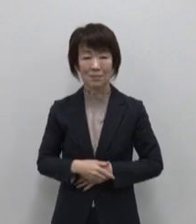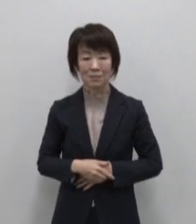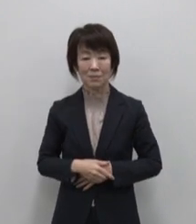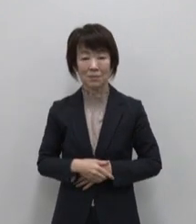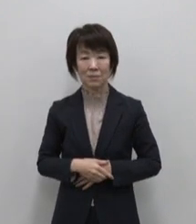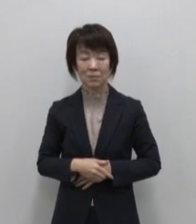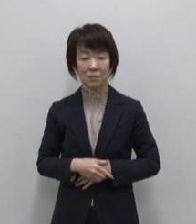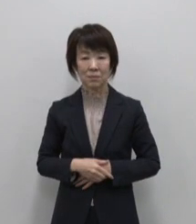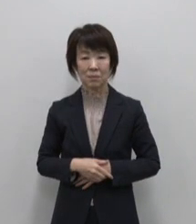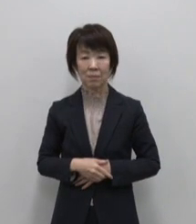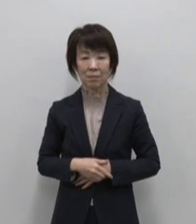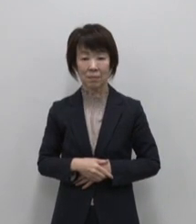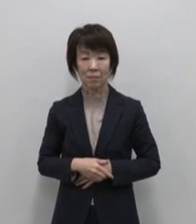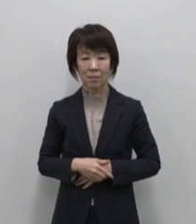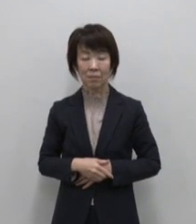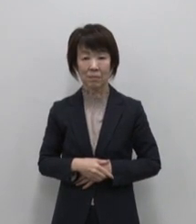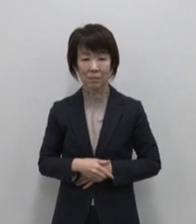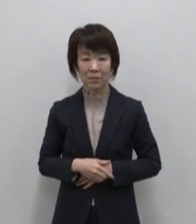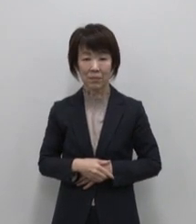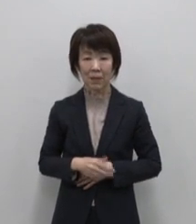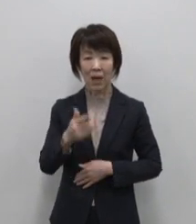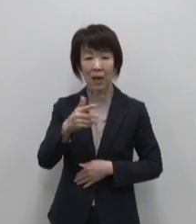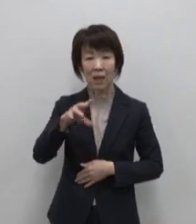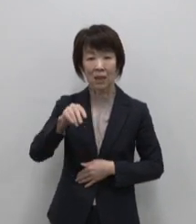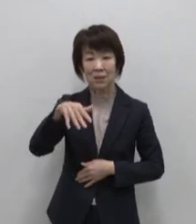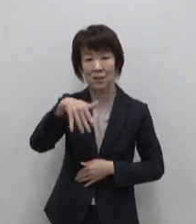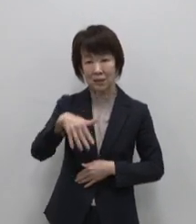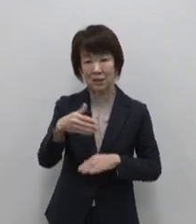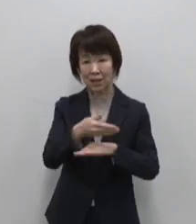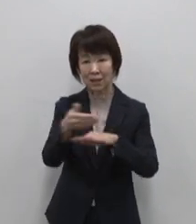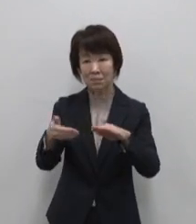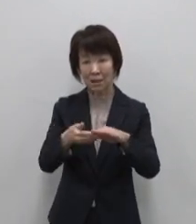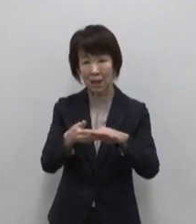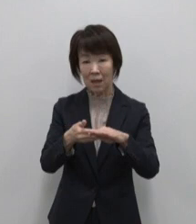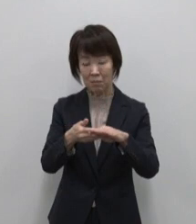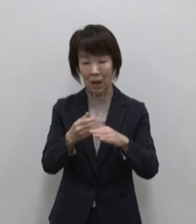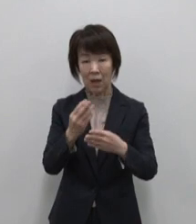そして式根島のおススメは入浴剤